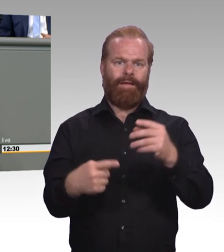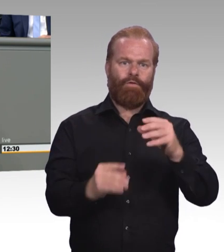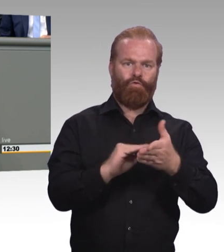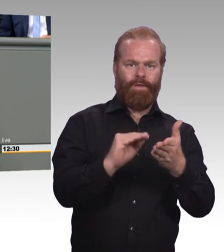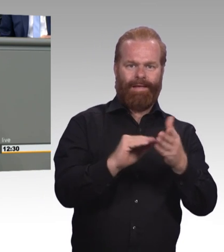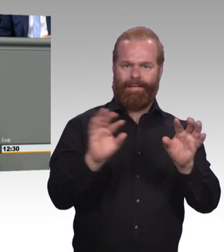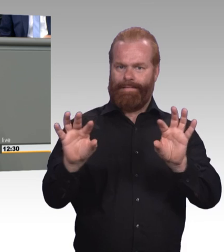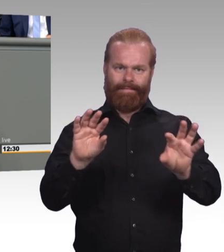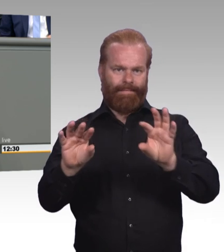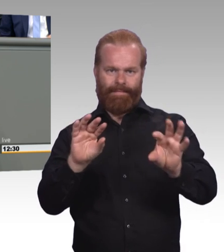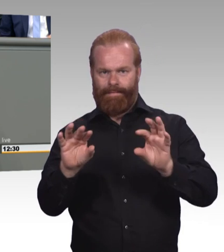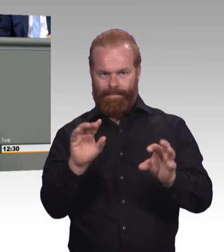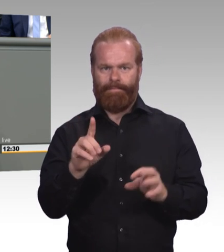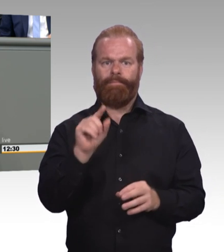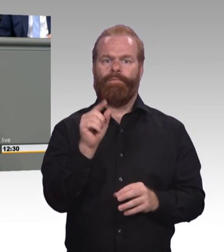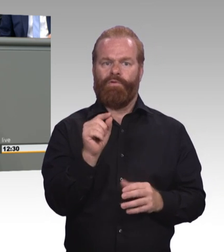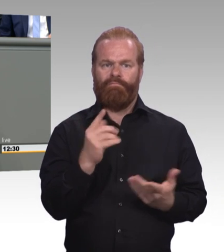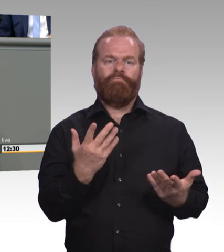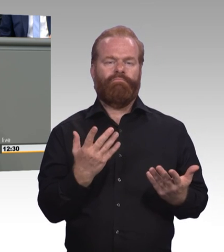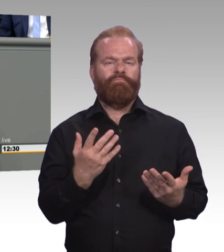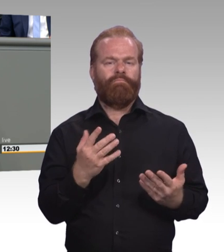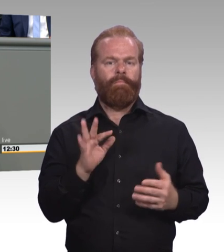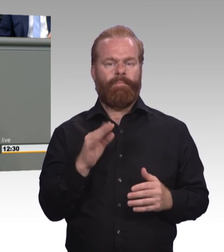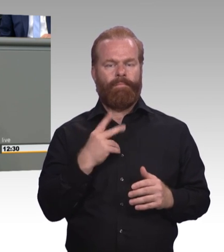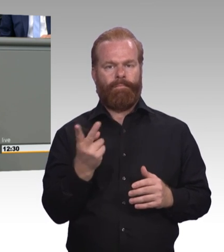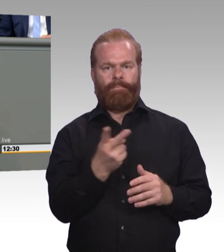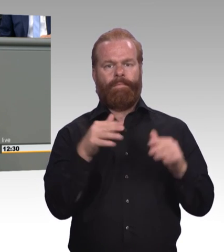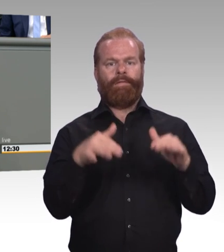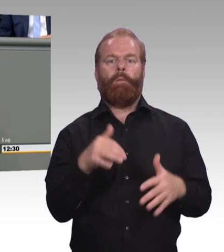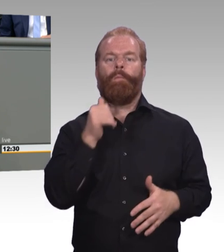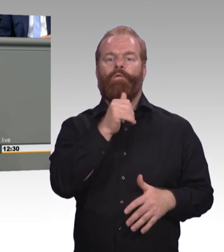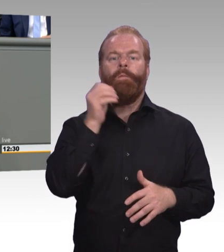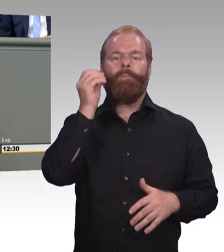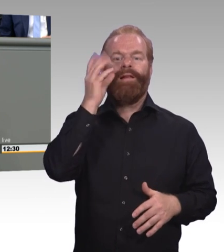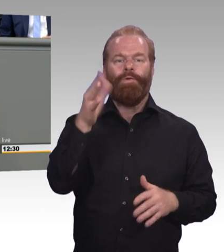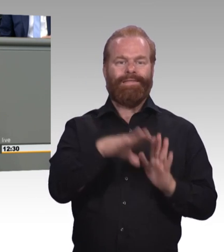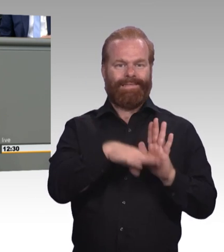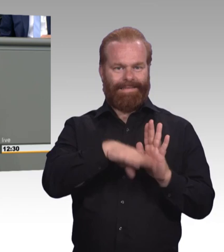Da wo es um den hochschulischen Teil geht die Hochschulgesetze und da, wo es um den betrieblich beruflichen Teil geht